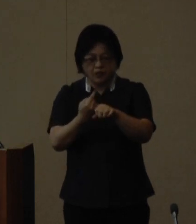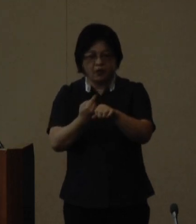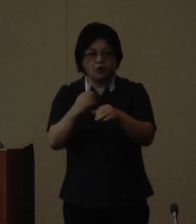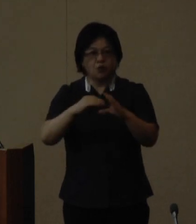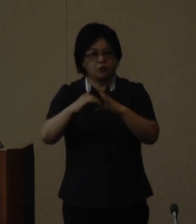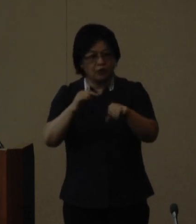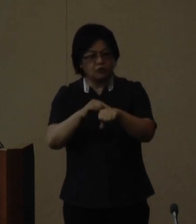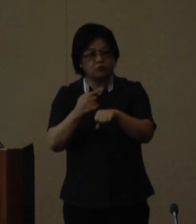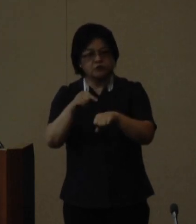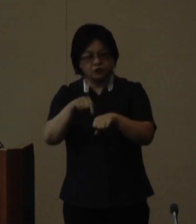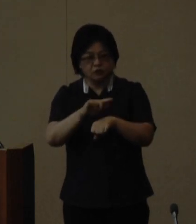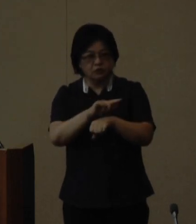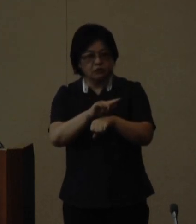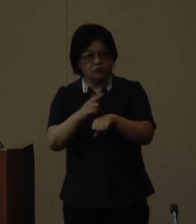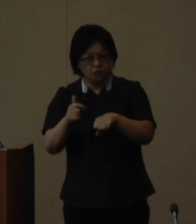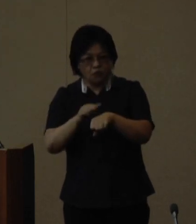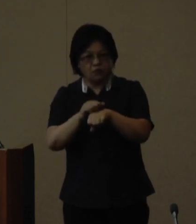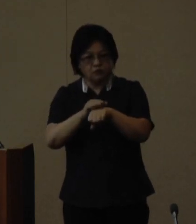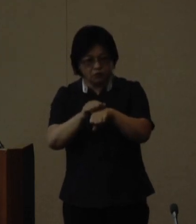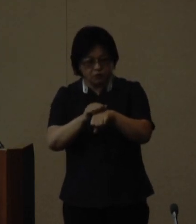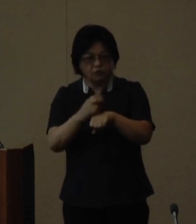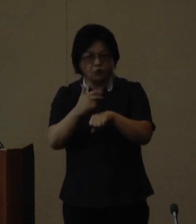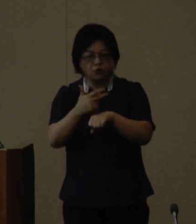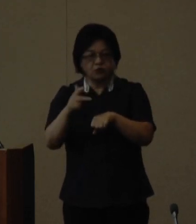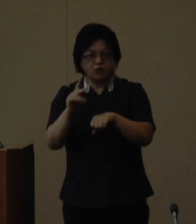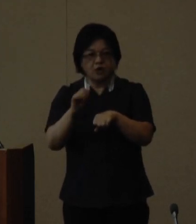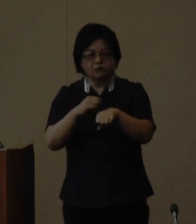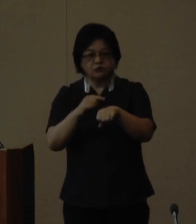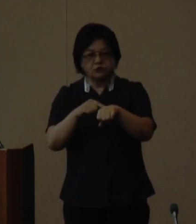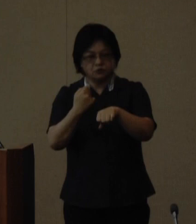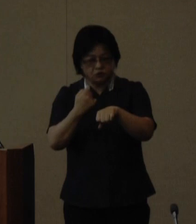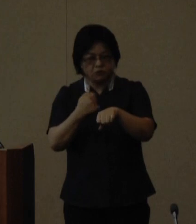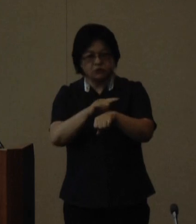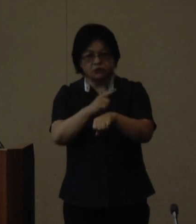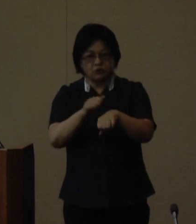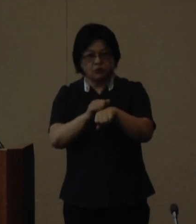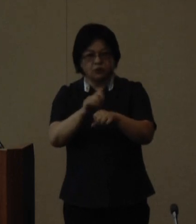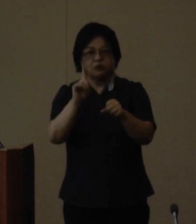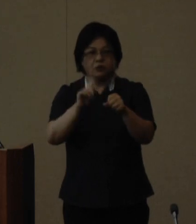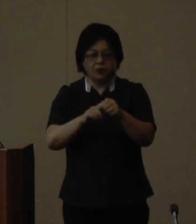スキルロジカル系スキルなどの 向上を図る講座内容となっており 家庭や職場地域